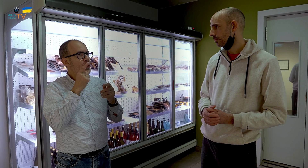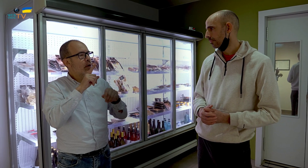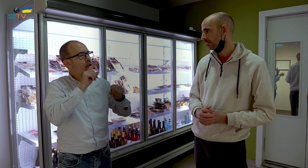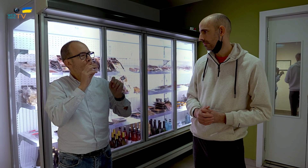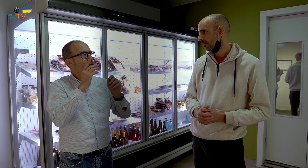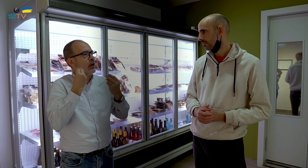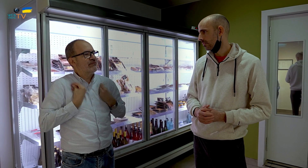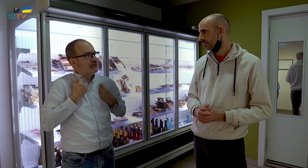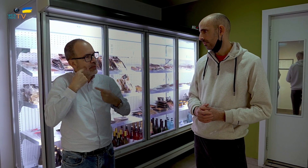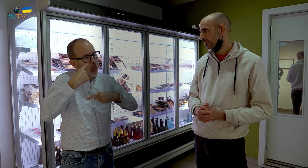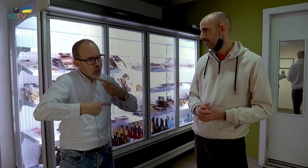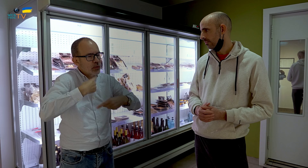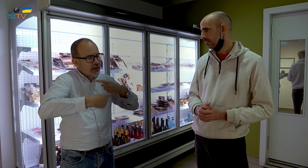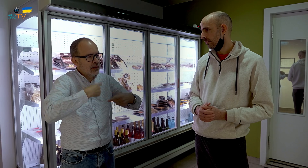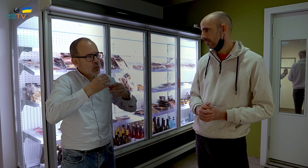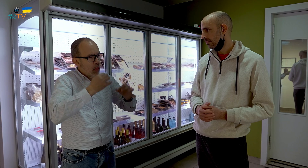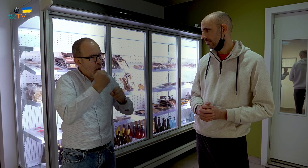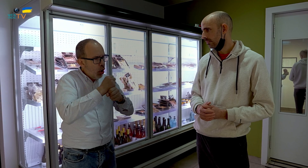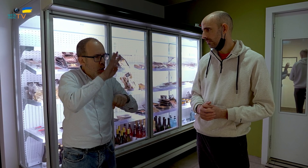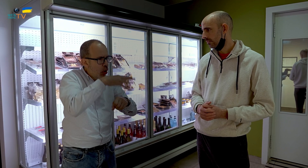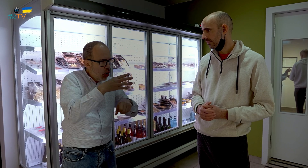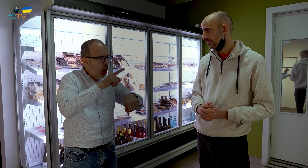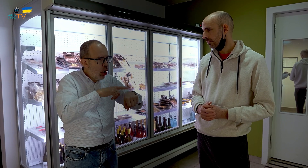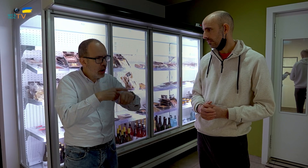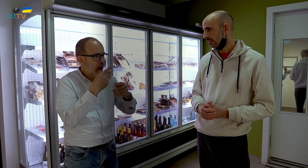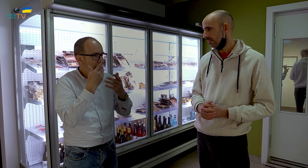esa vida rutinaria que llevabas de trabajar siguiendo el mismo horario,